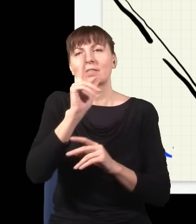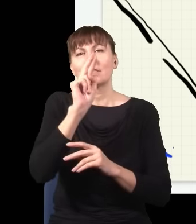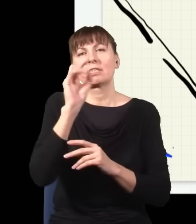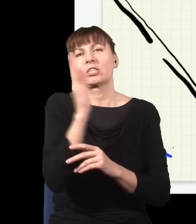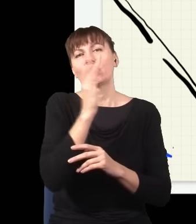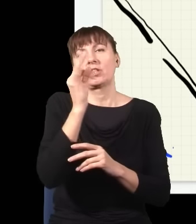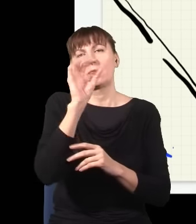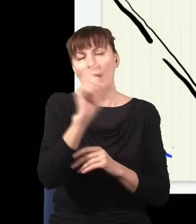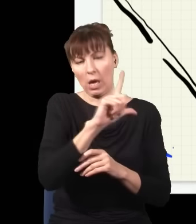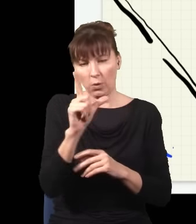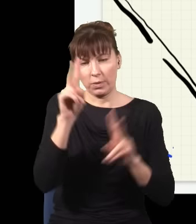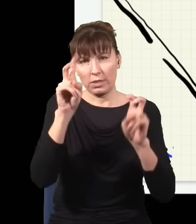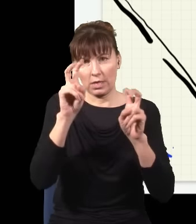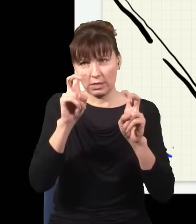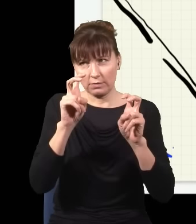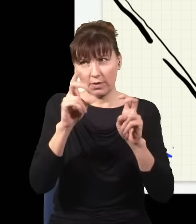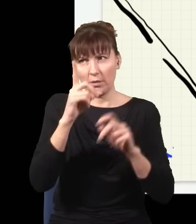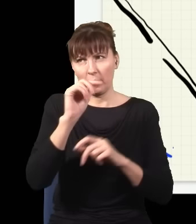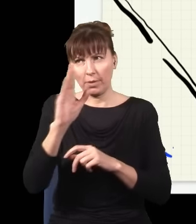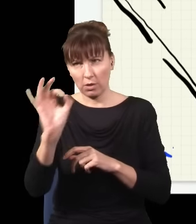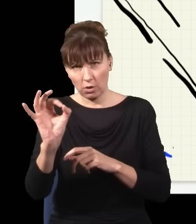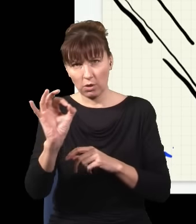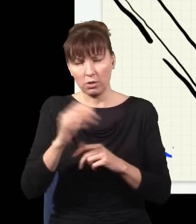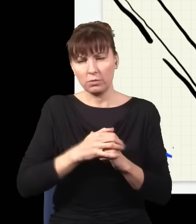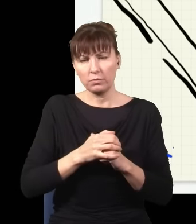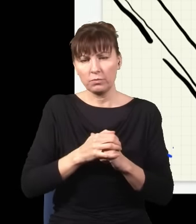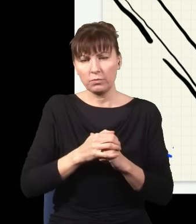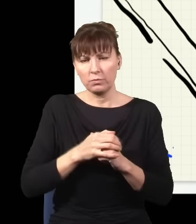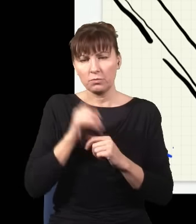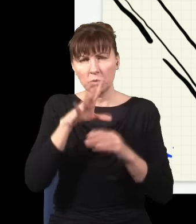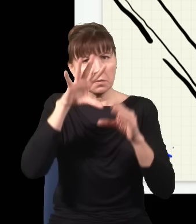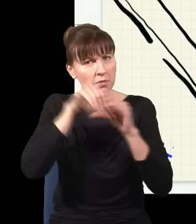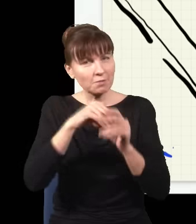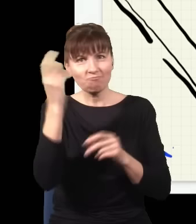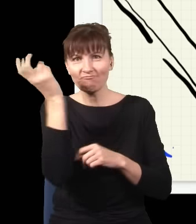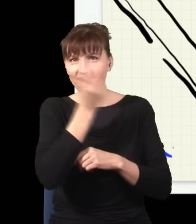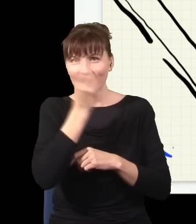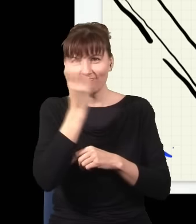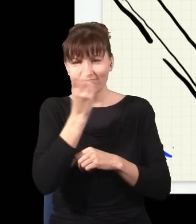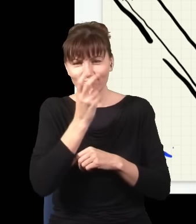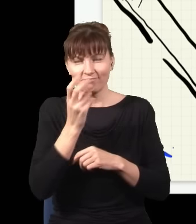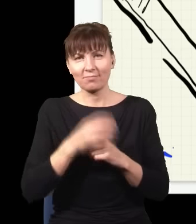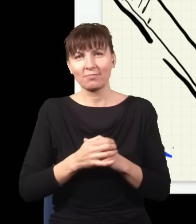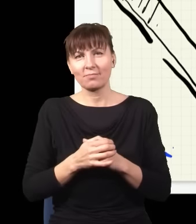Ten kryształ się nazywa BBO i to jest kryształ, w którym się dzieją bardzo ciekawe rzeczy, zaraz o nich opowiem.